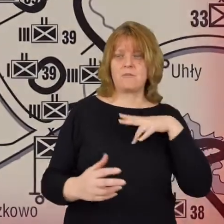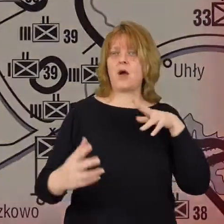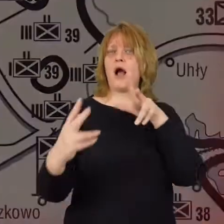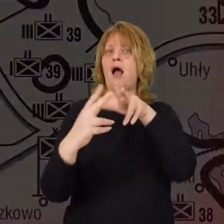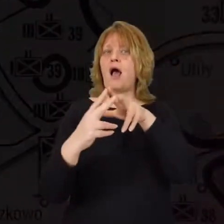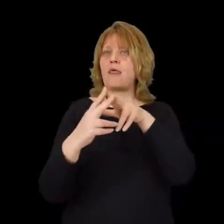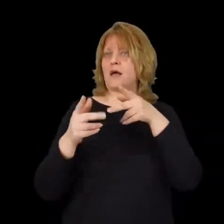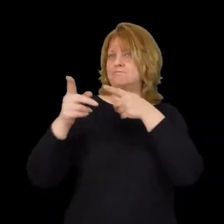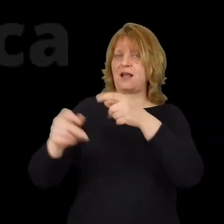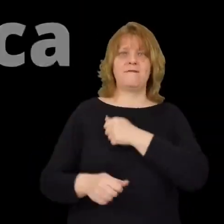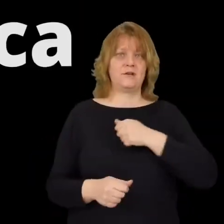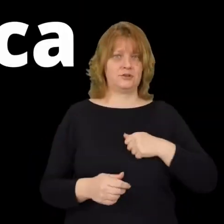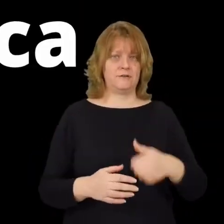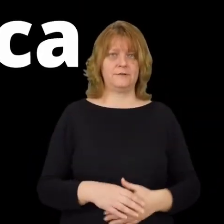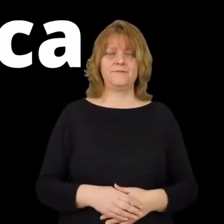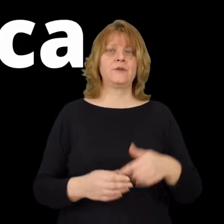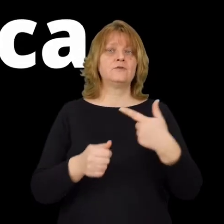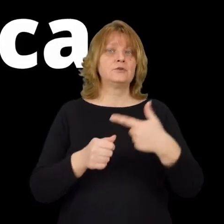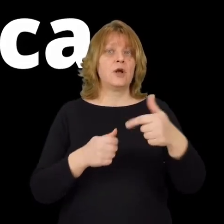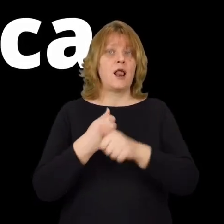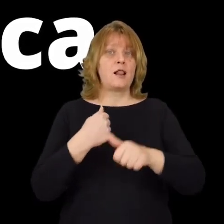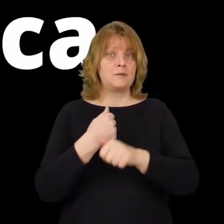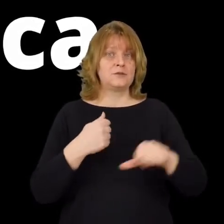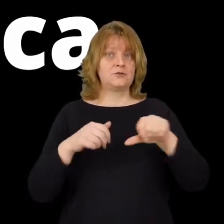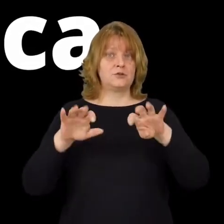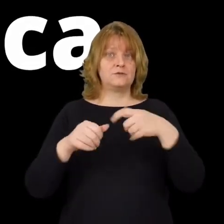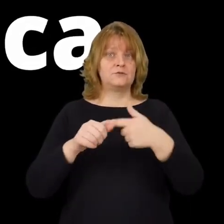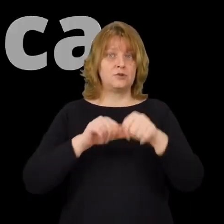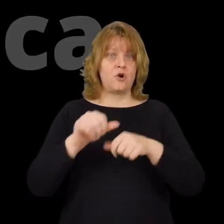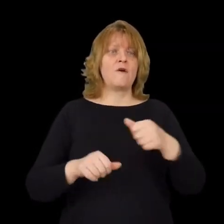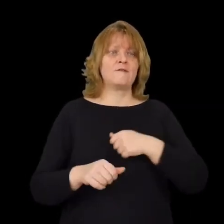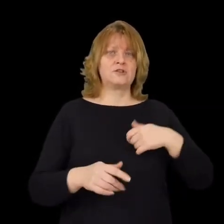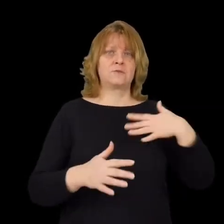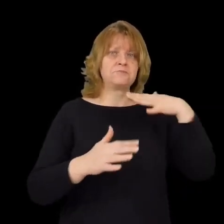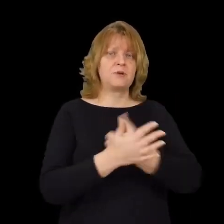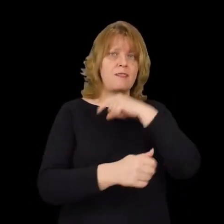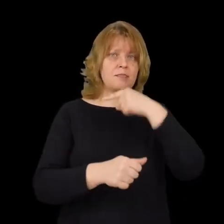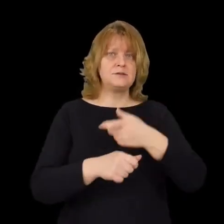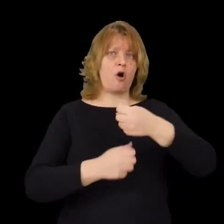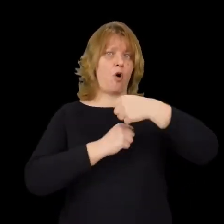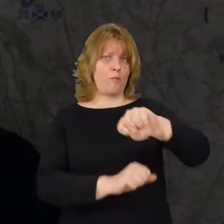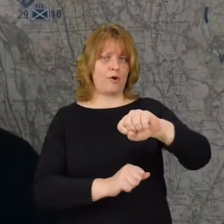22 lipca 1920 roku w Warszawie podjęto decyzje o obronie stolicy Polski.